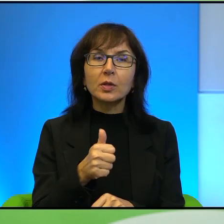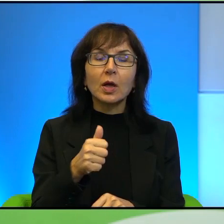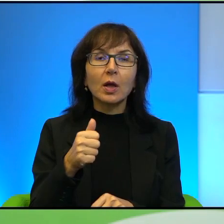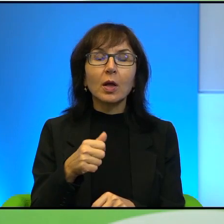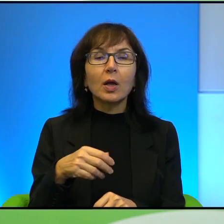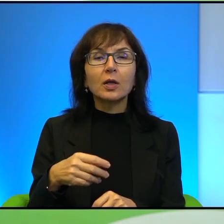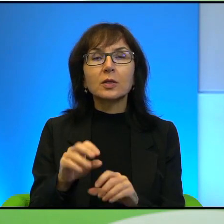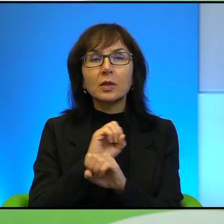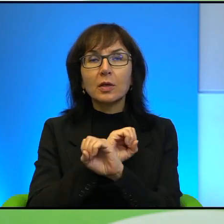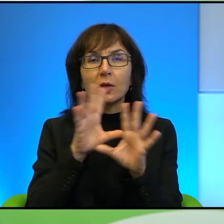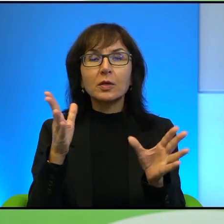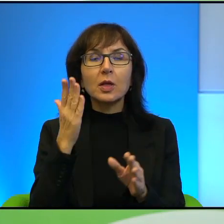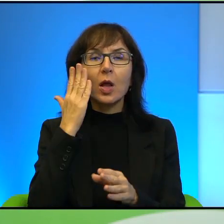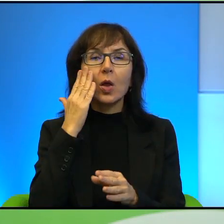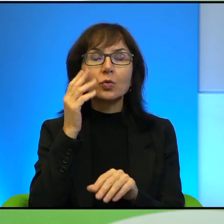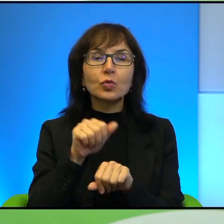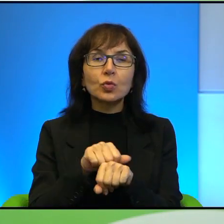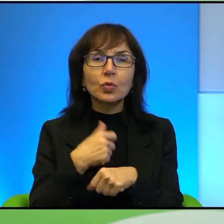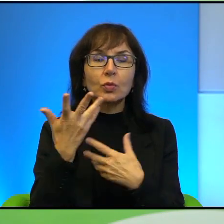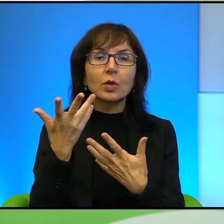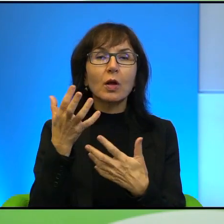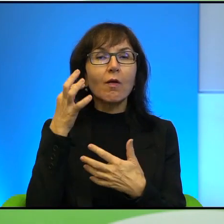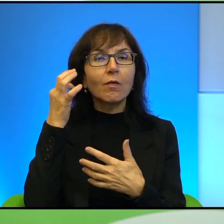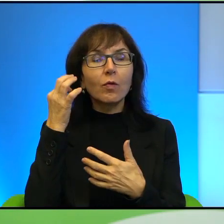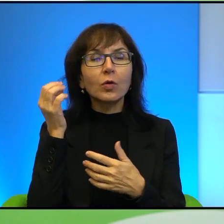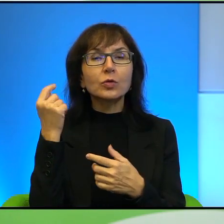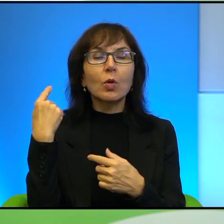po prostu się świetnie nadaje na taki symbol walki, można tak powiedzieć.